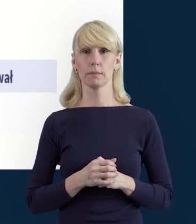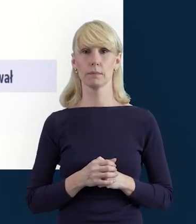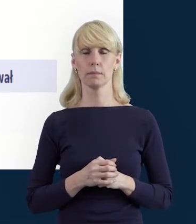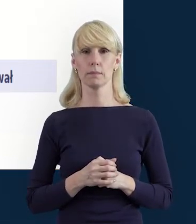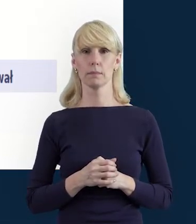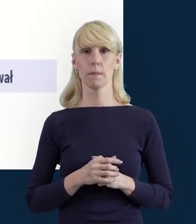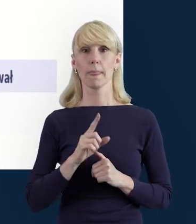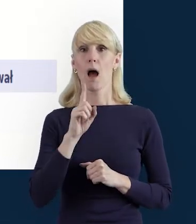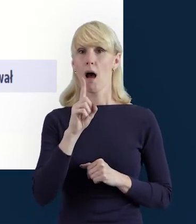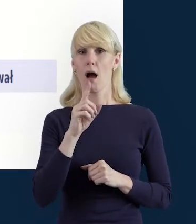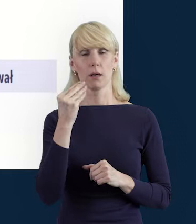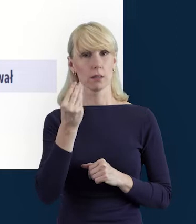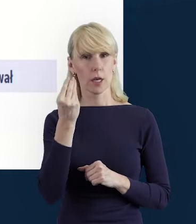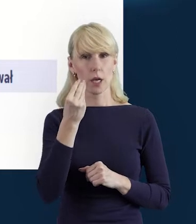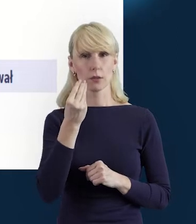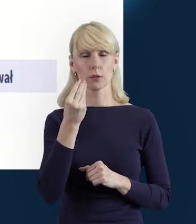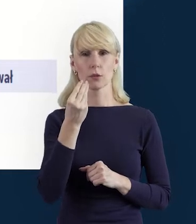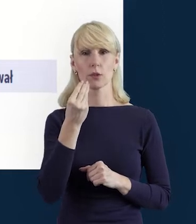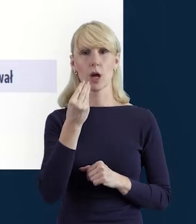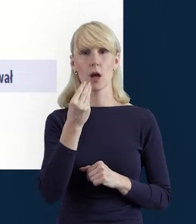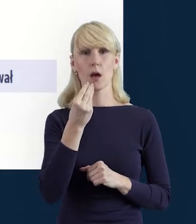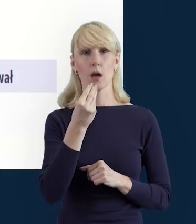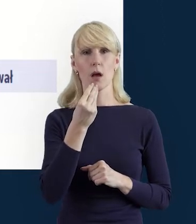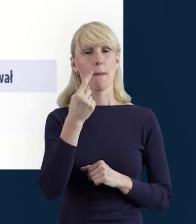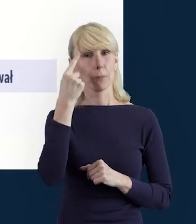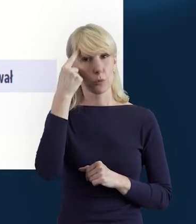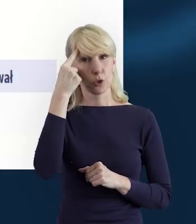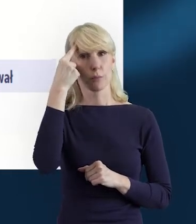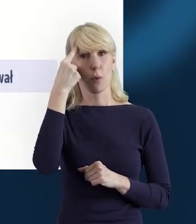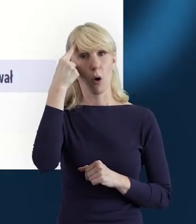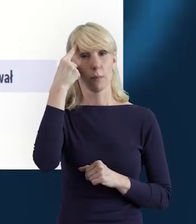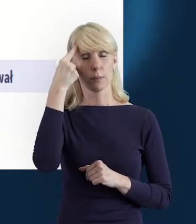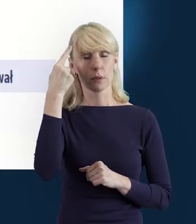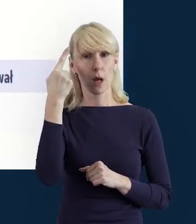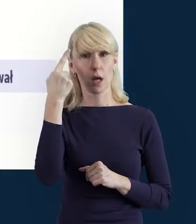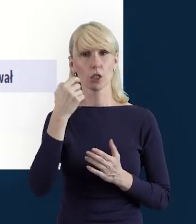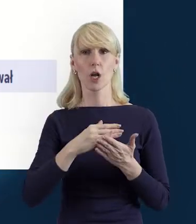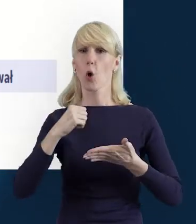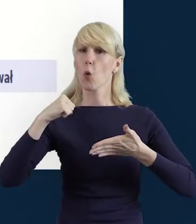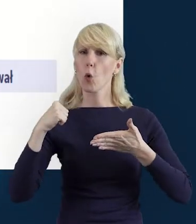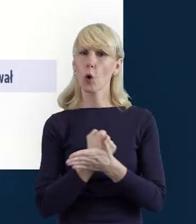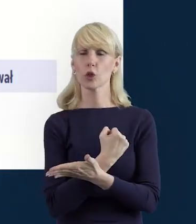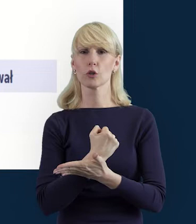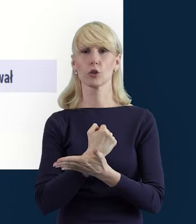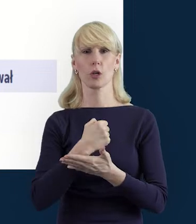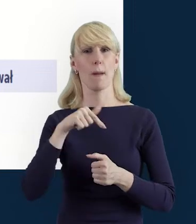O konieczności zapisywania danych już mówiłam, ale przypomnę, bo to jest naprawdę bardzo ważna kwestia.